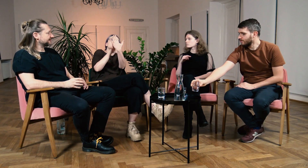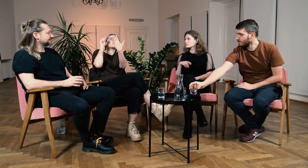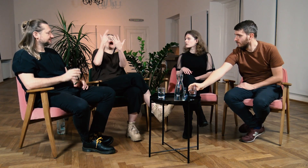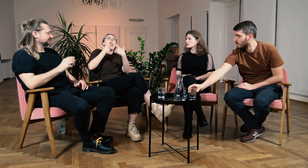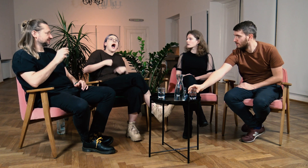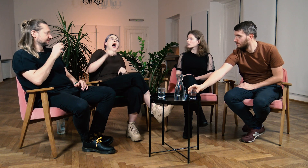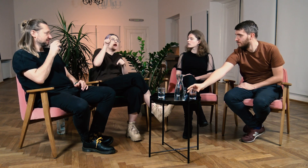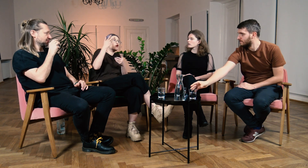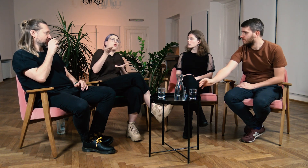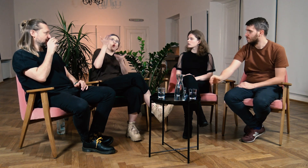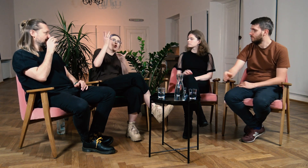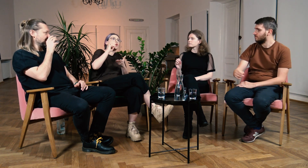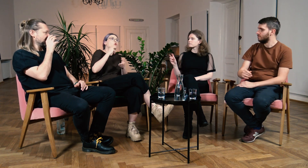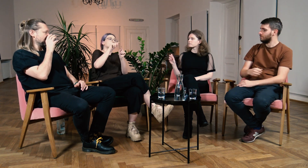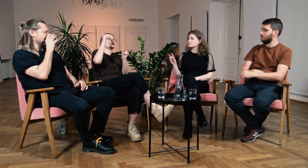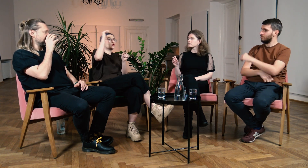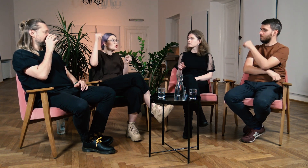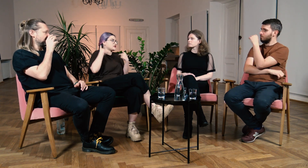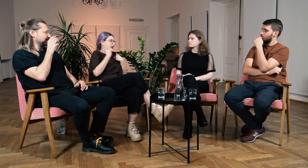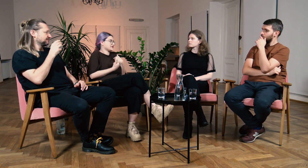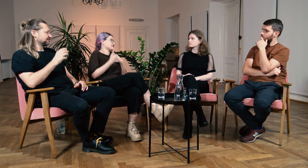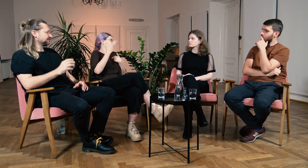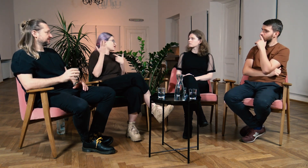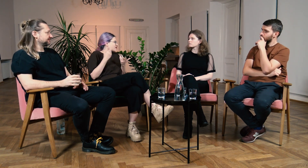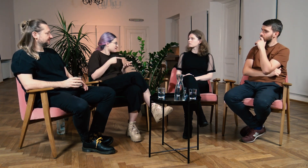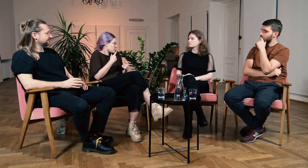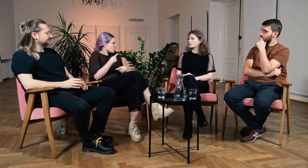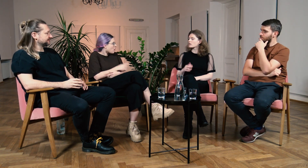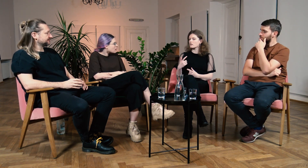W: ...żeby mieć jakiś wzór, autorytet, kogoś dorosłego z kim mogłabyś się utożsamić.